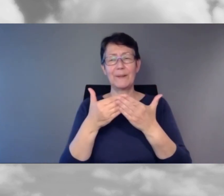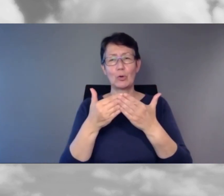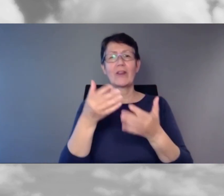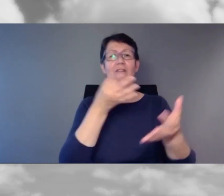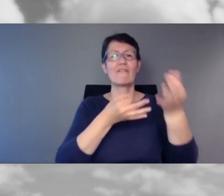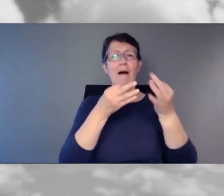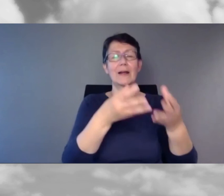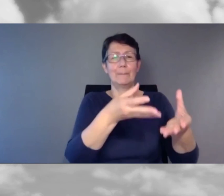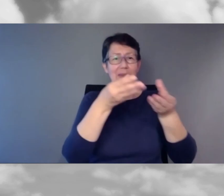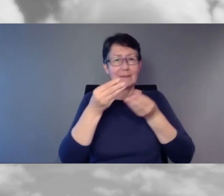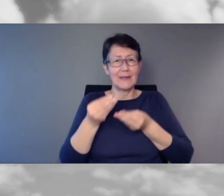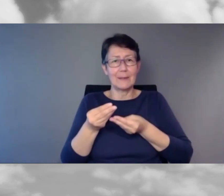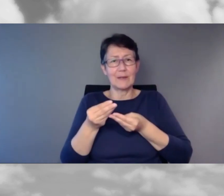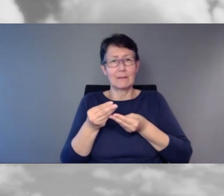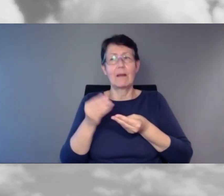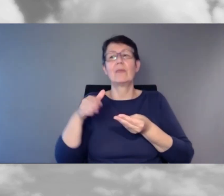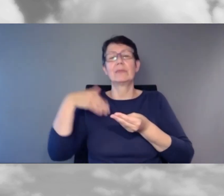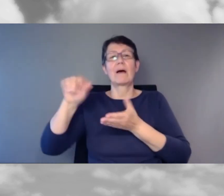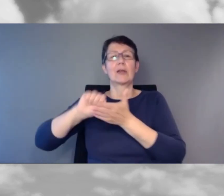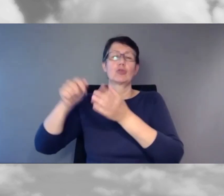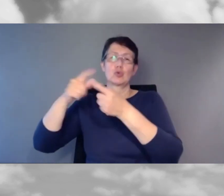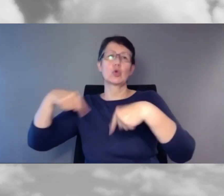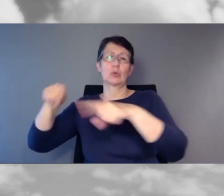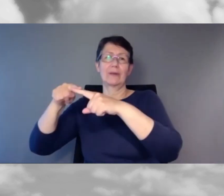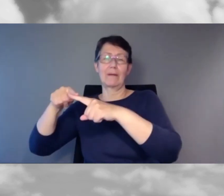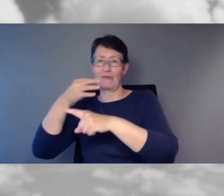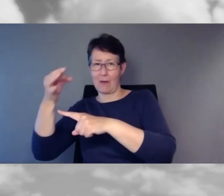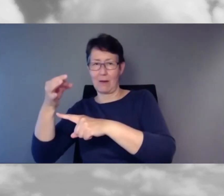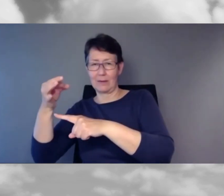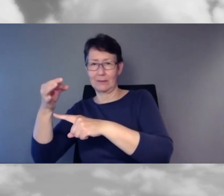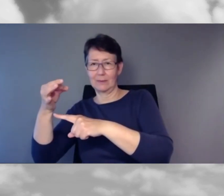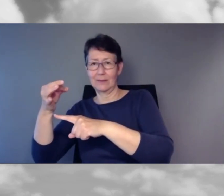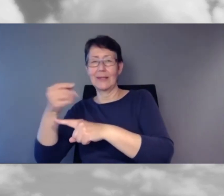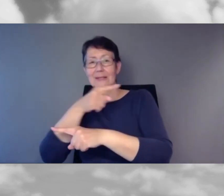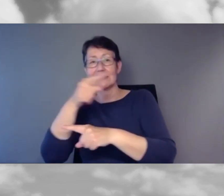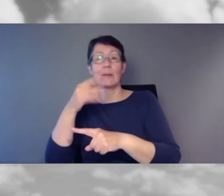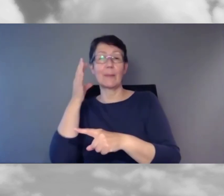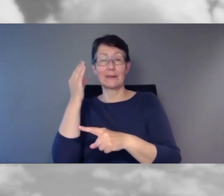Wir werden die Fragen in der Schlussrunde stellen.